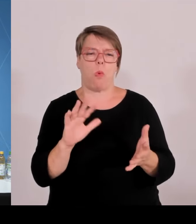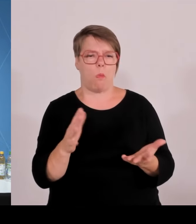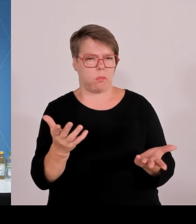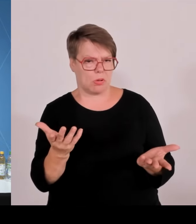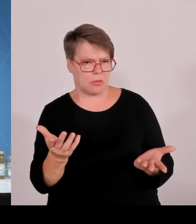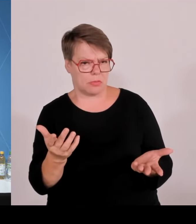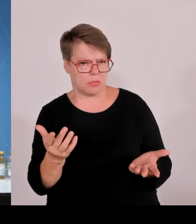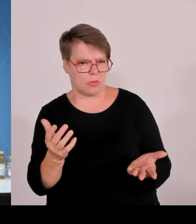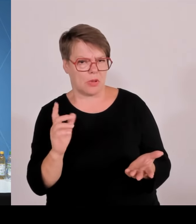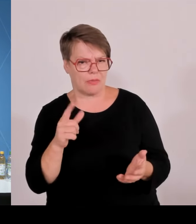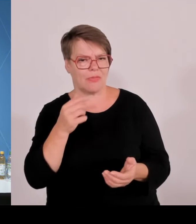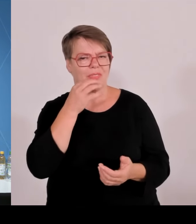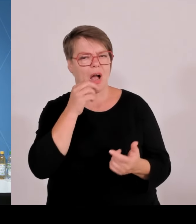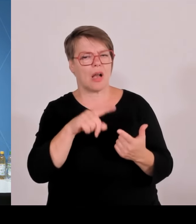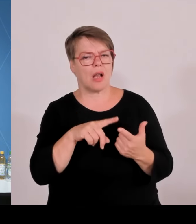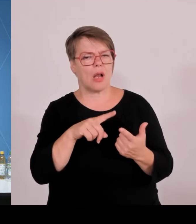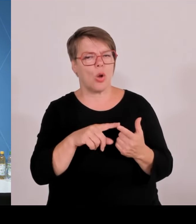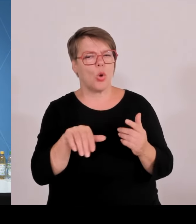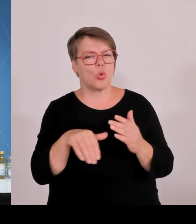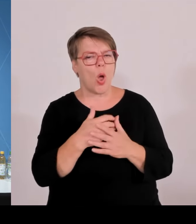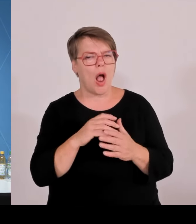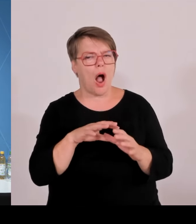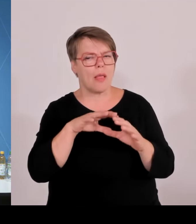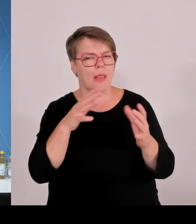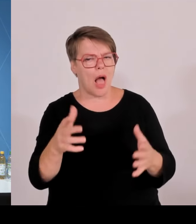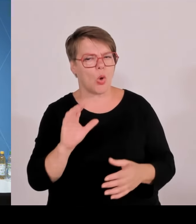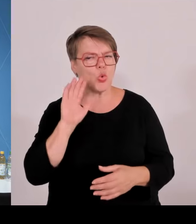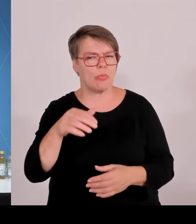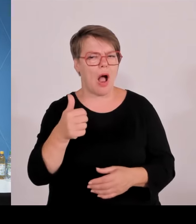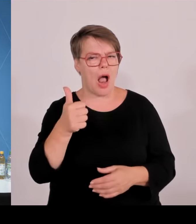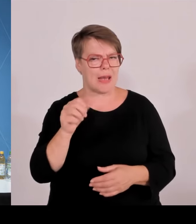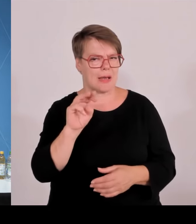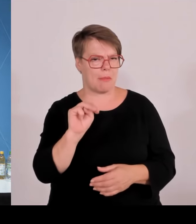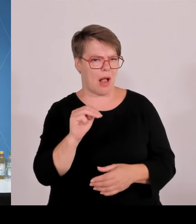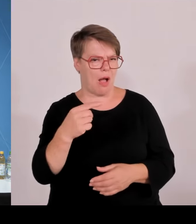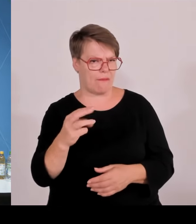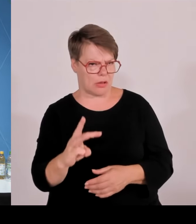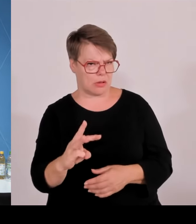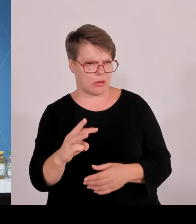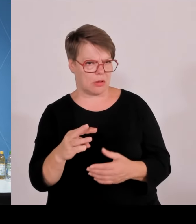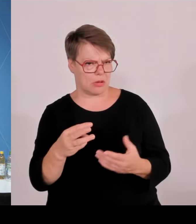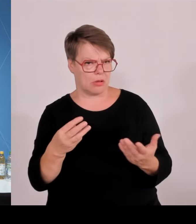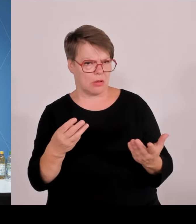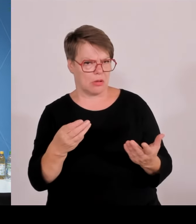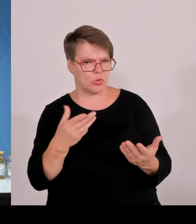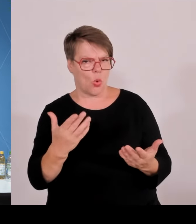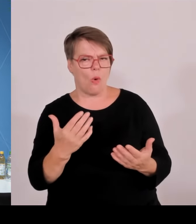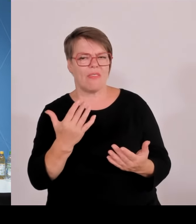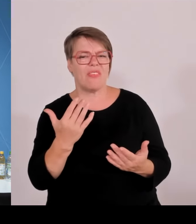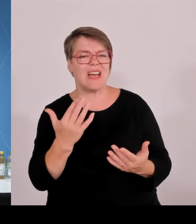mal, wenn ich die Frau Faeser richtig verstanden habe, dann gehen ja die Grenzkontrollen, die Bayern betreffen, österreichische